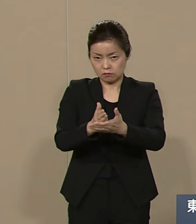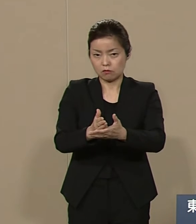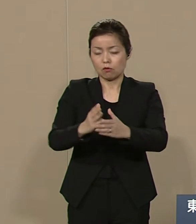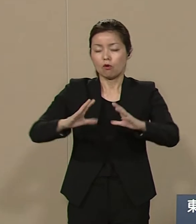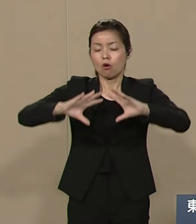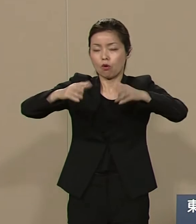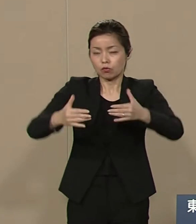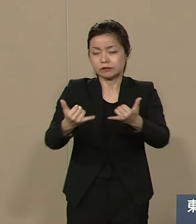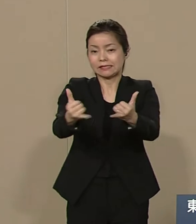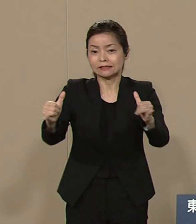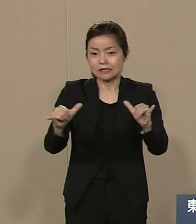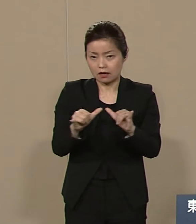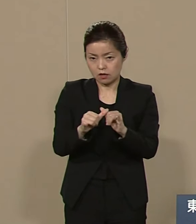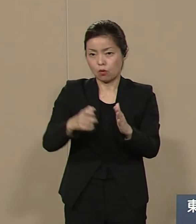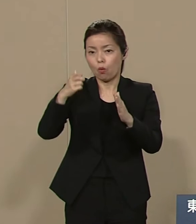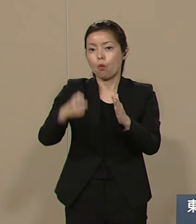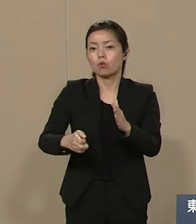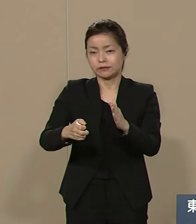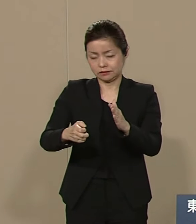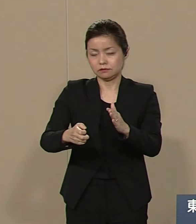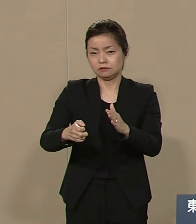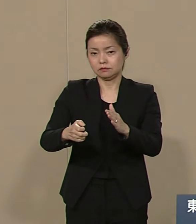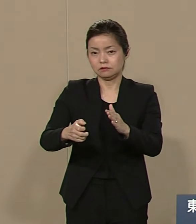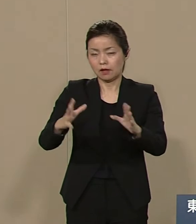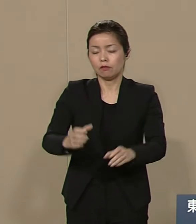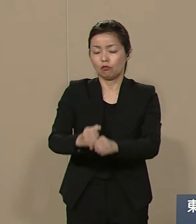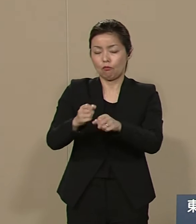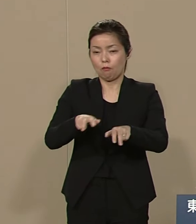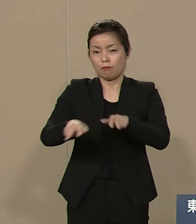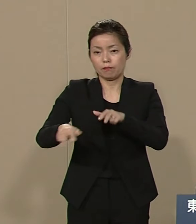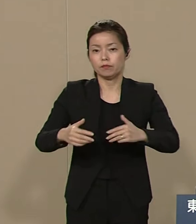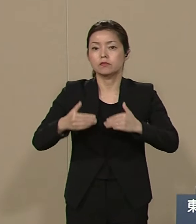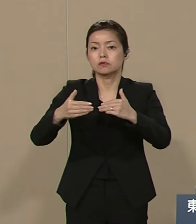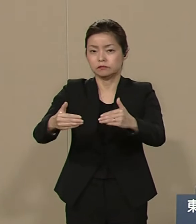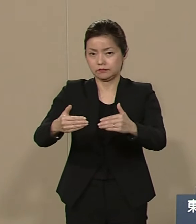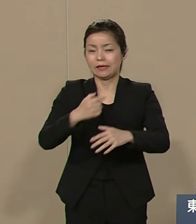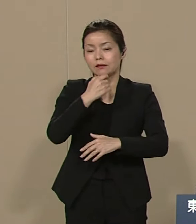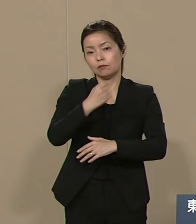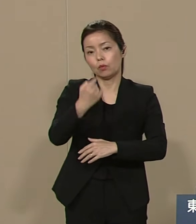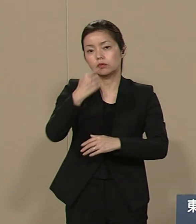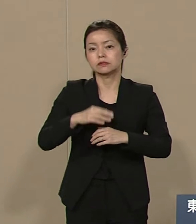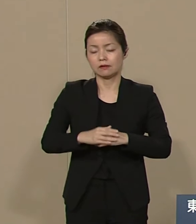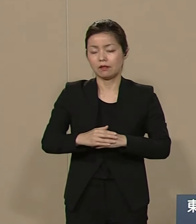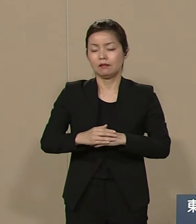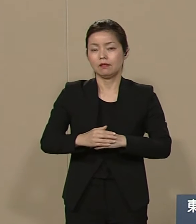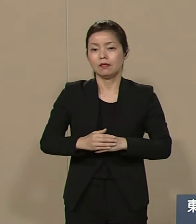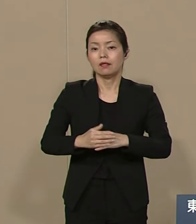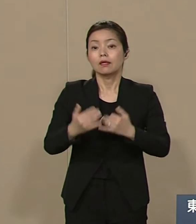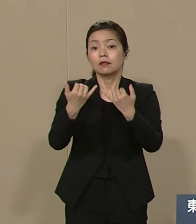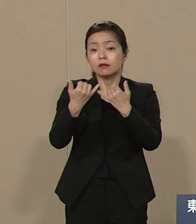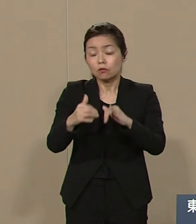世界平和を実現したいと 切望しております 人は誰でもみんな愛し愛され